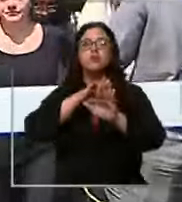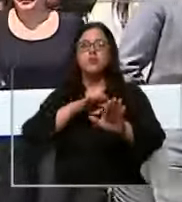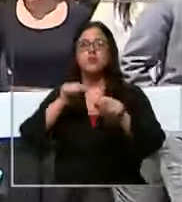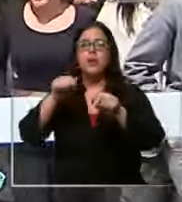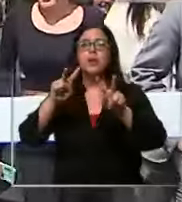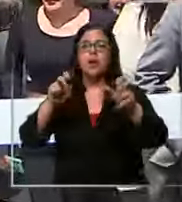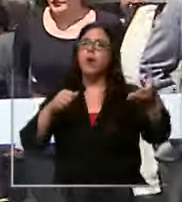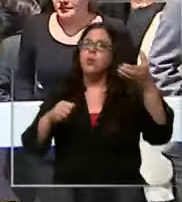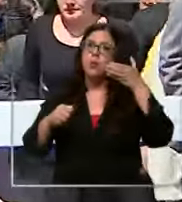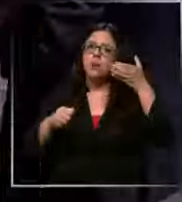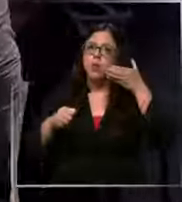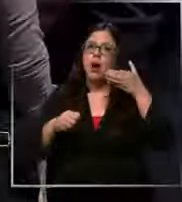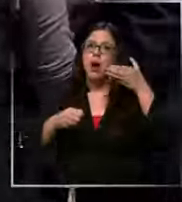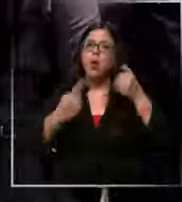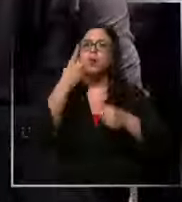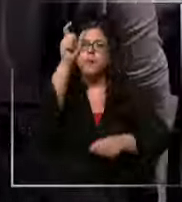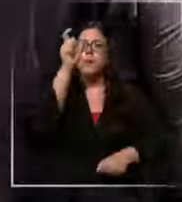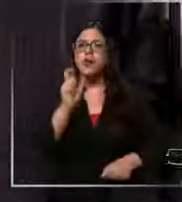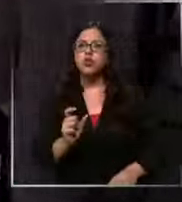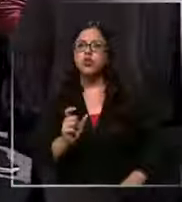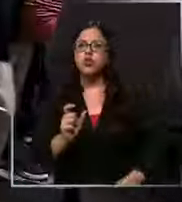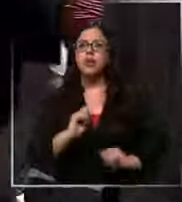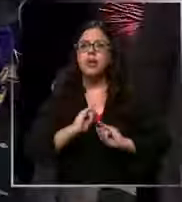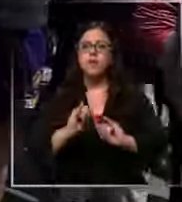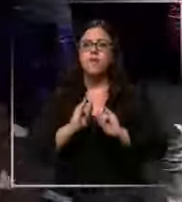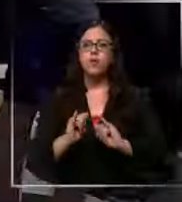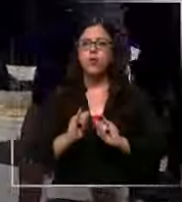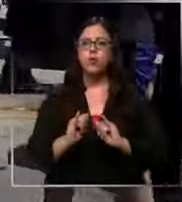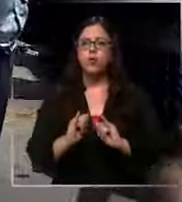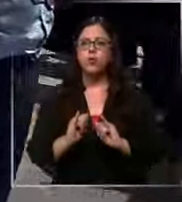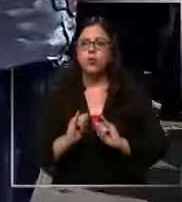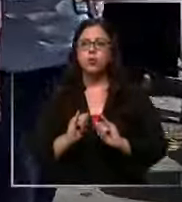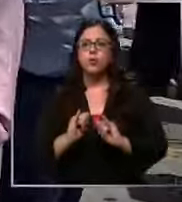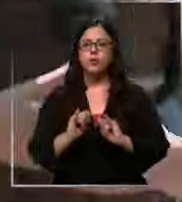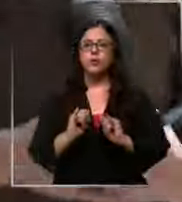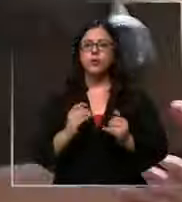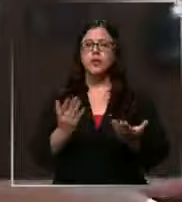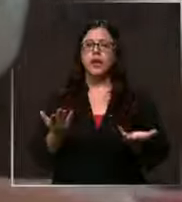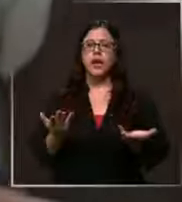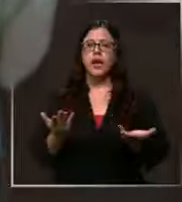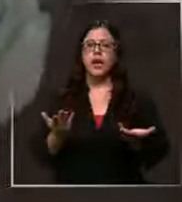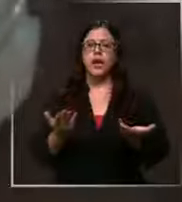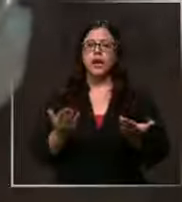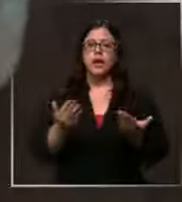telefónico en el cual una persona informaba que se habría dejado un artefacto sospechoso